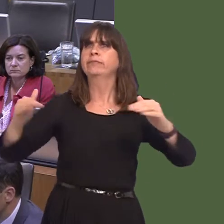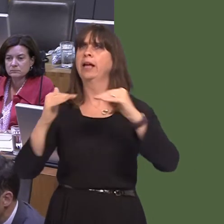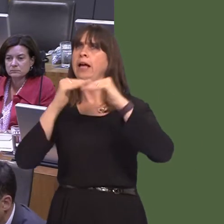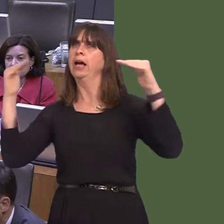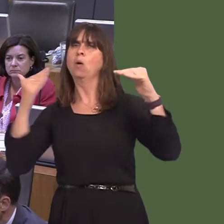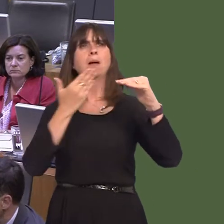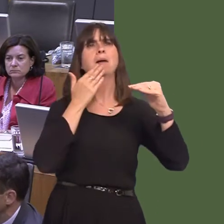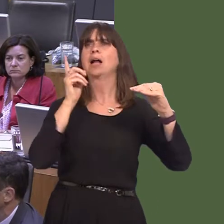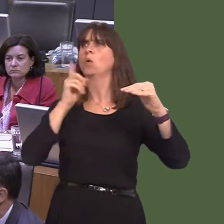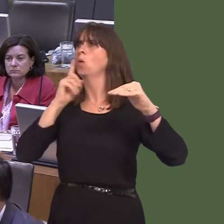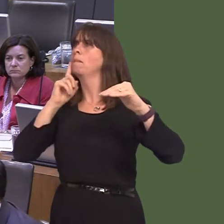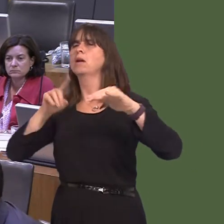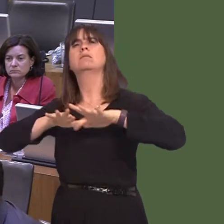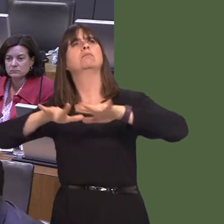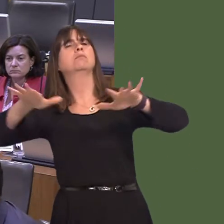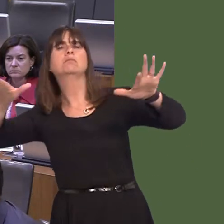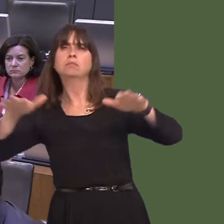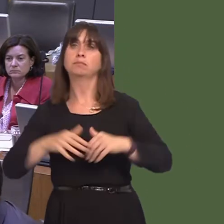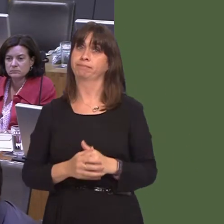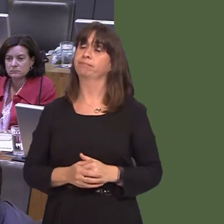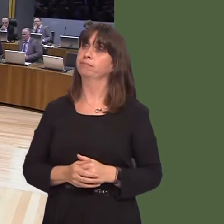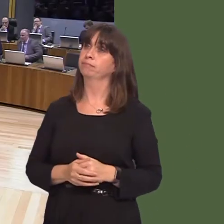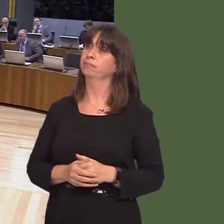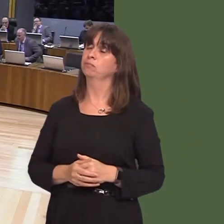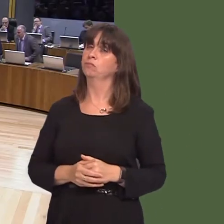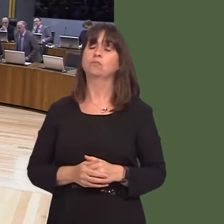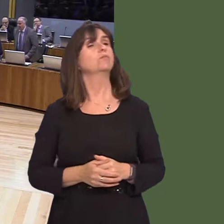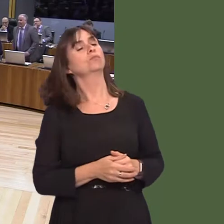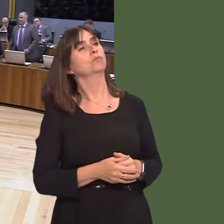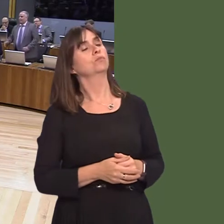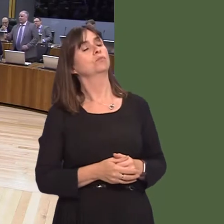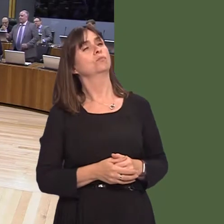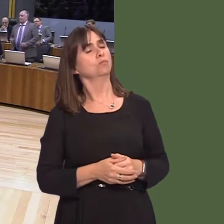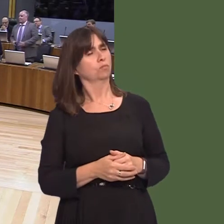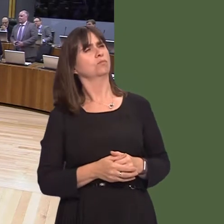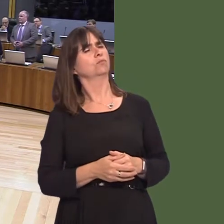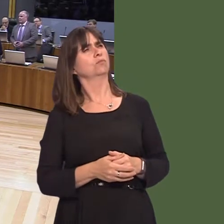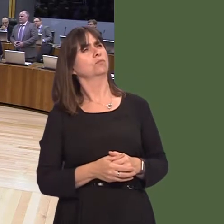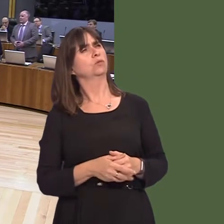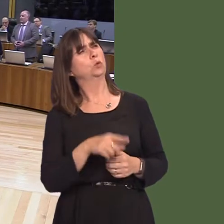becomes something that is entrenched in societies around the world. Andrew RT Davies AM: Sadly, from that answer, First Minister, you give an indication that